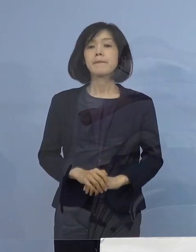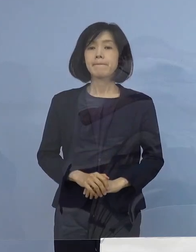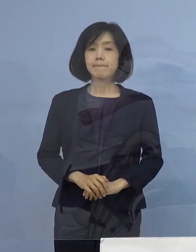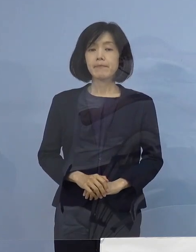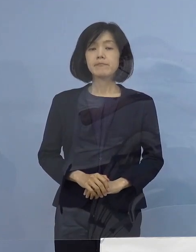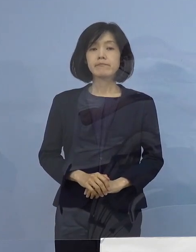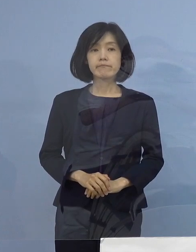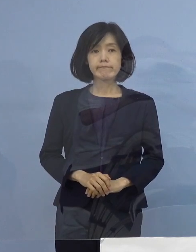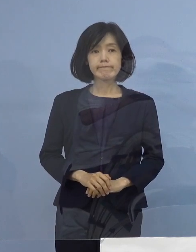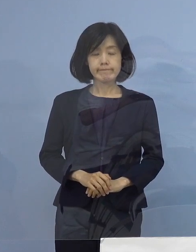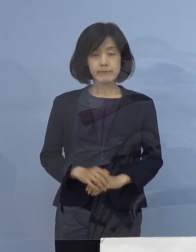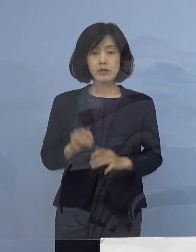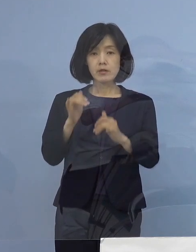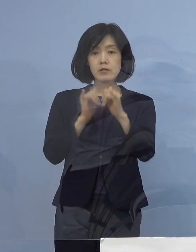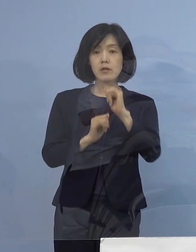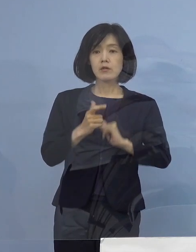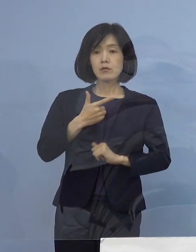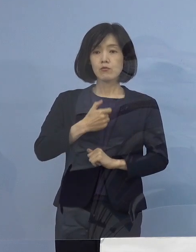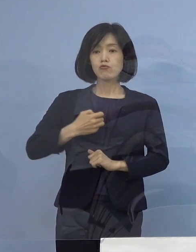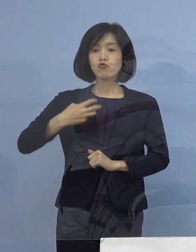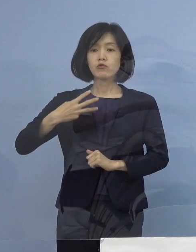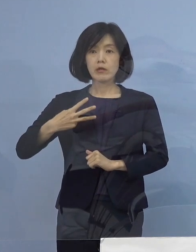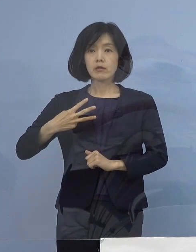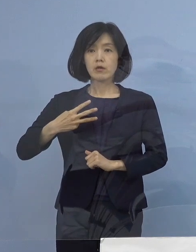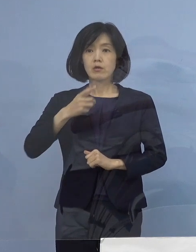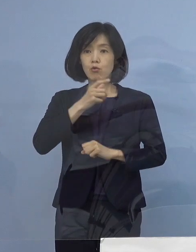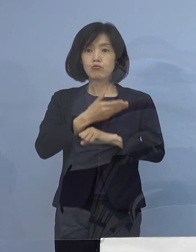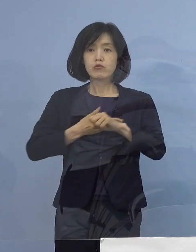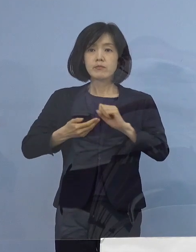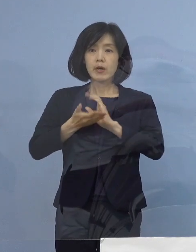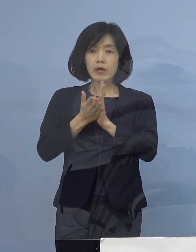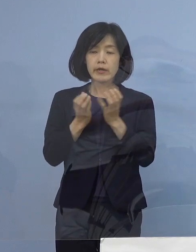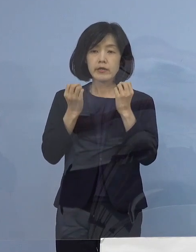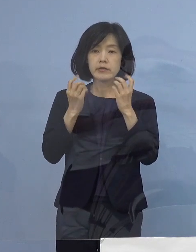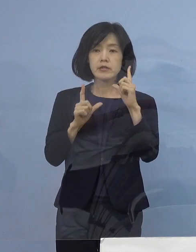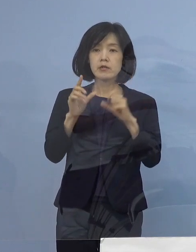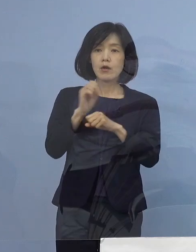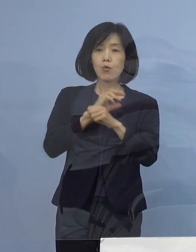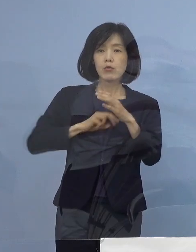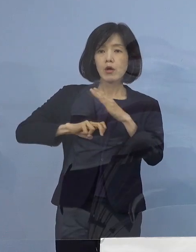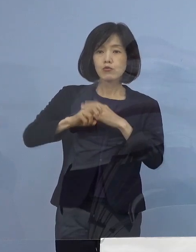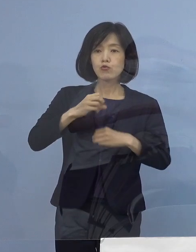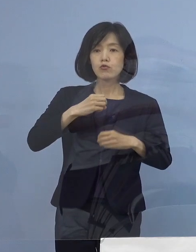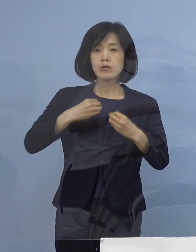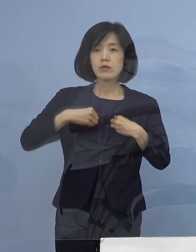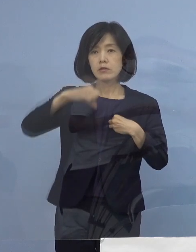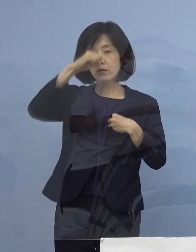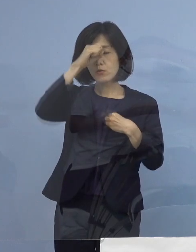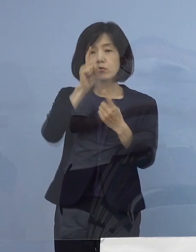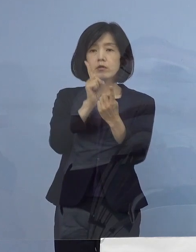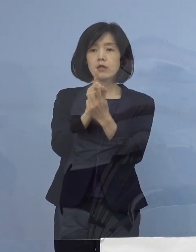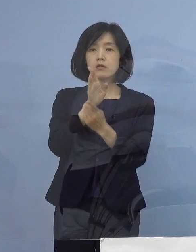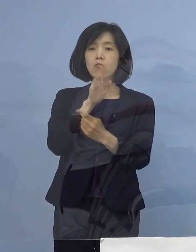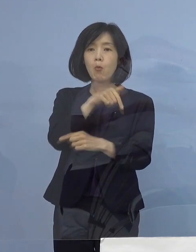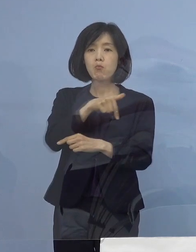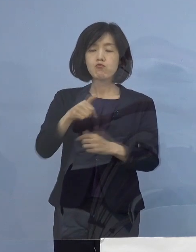（知事） それでは第63回徳島県新型コロナウイルス感染症 対策本部会議